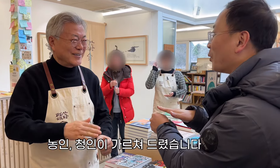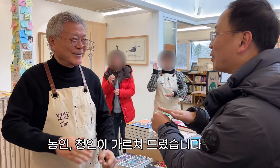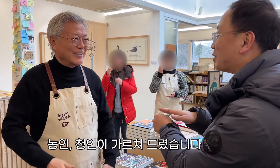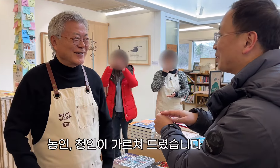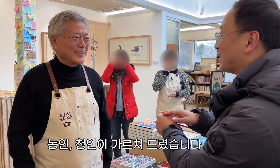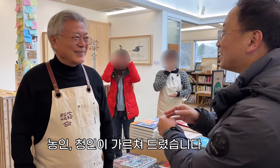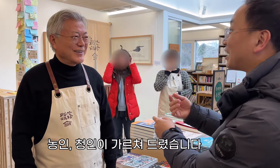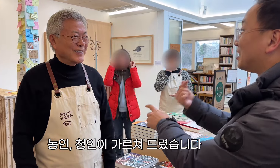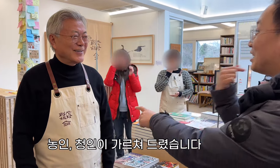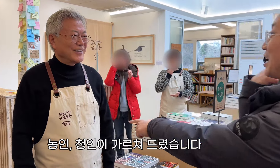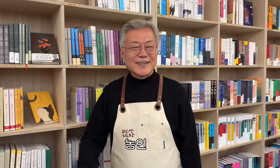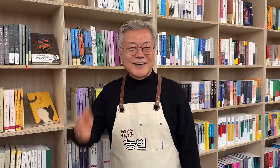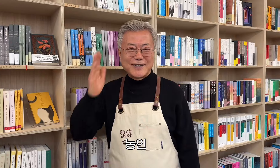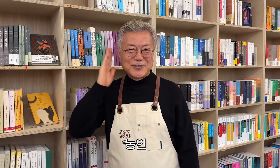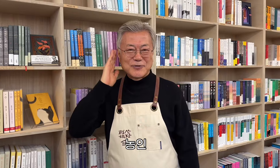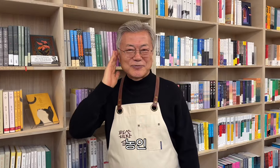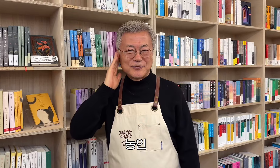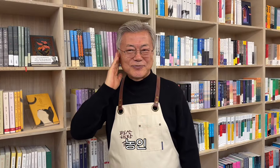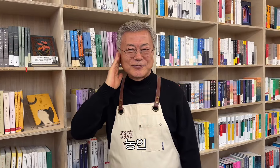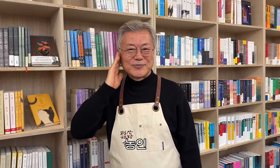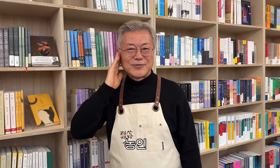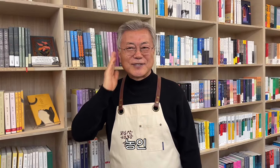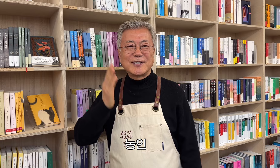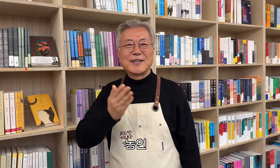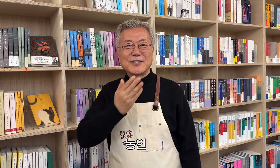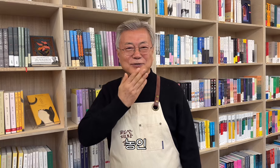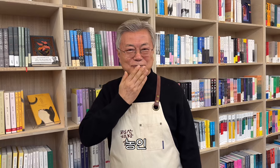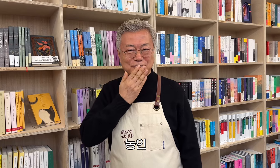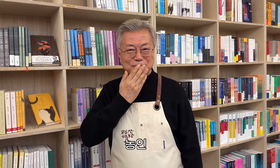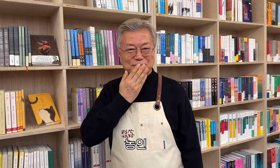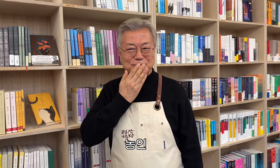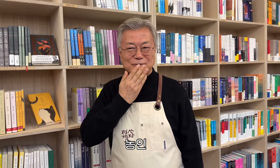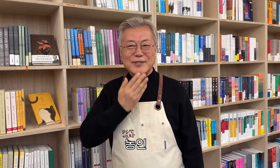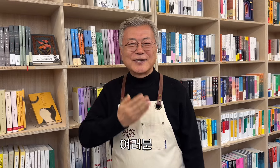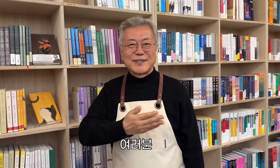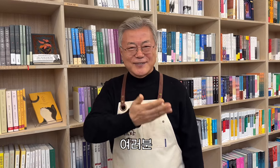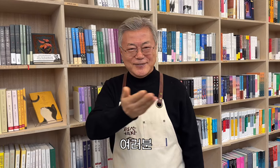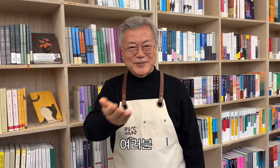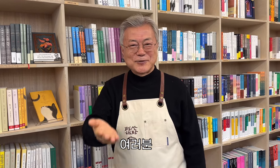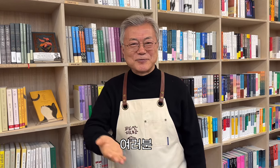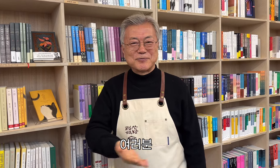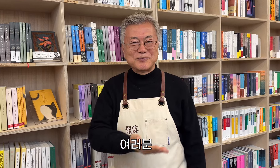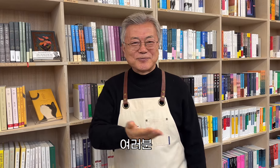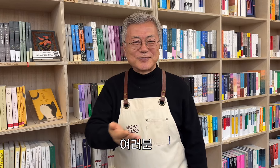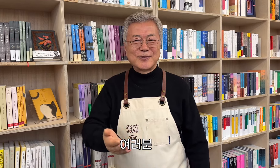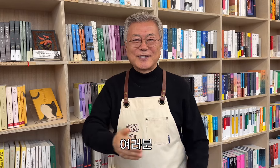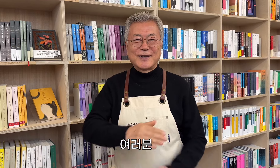Los sordos y oyentes le enseñaron. Comunidad sorda a todos,